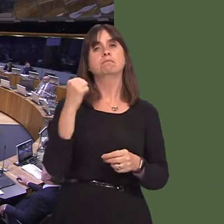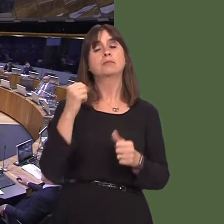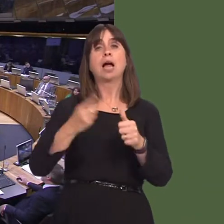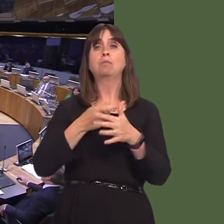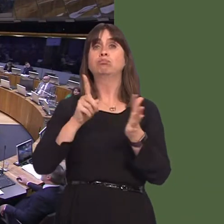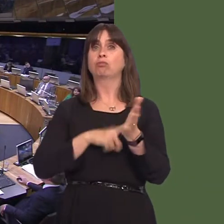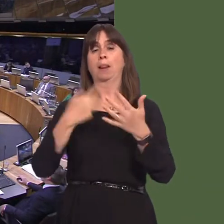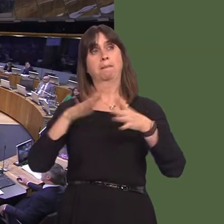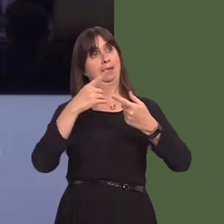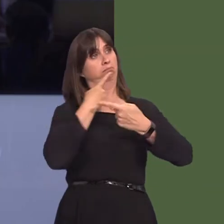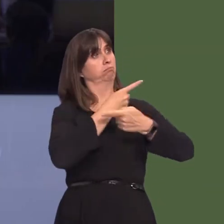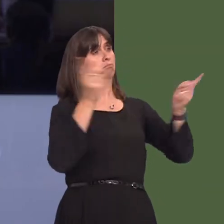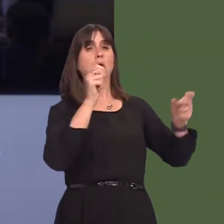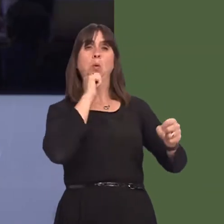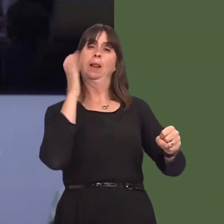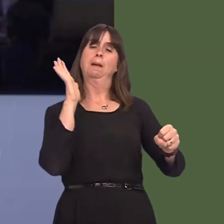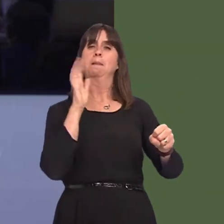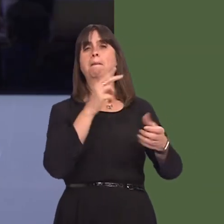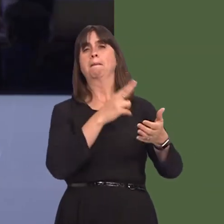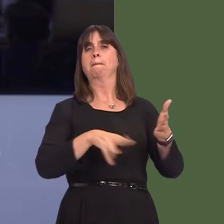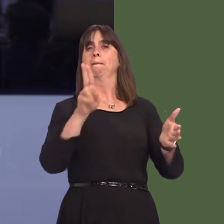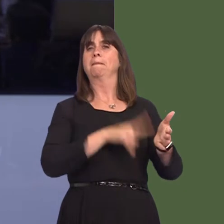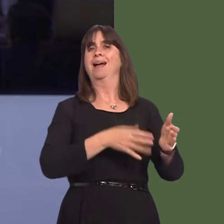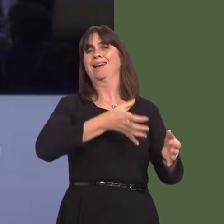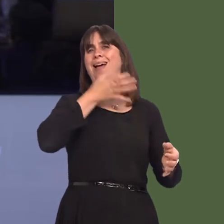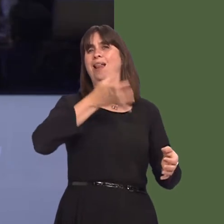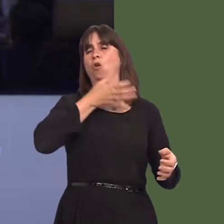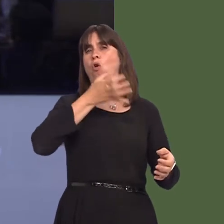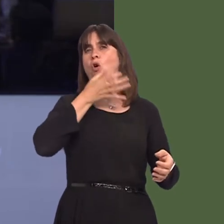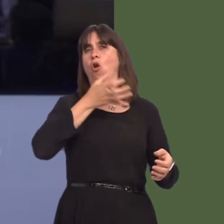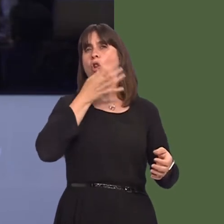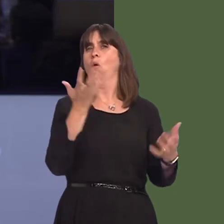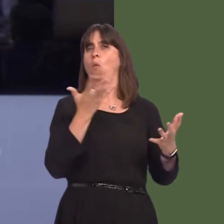announced that an alcohol ban will be trialled in a section of the Principality Stadium of